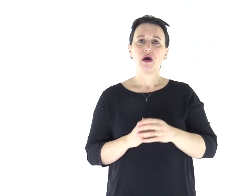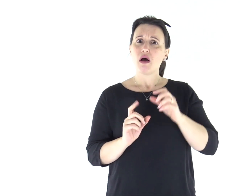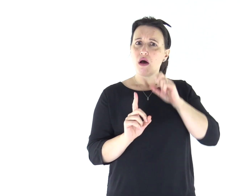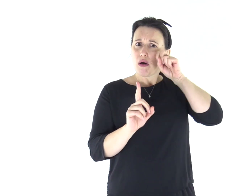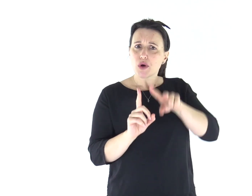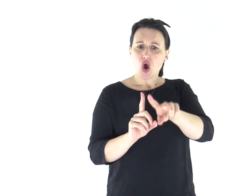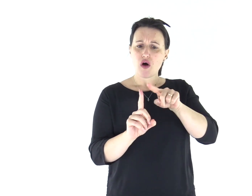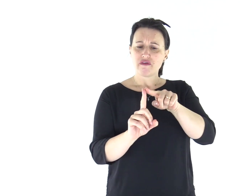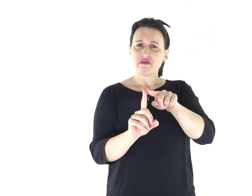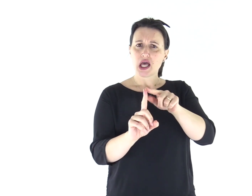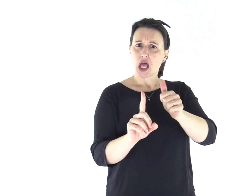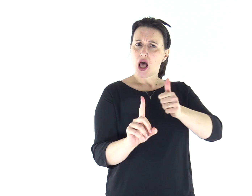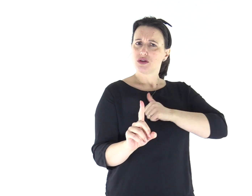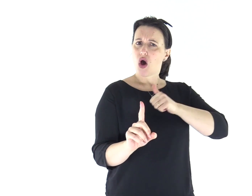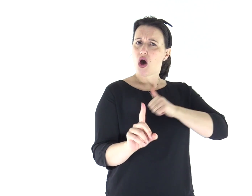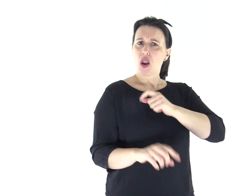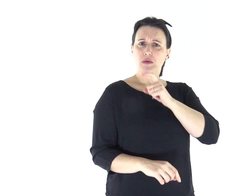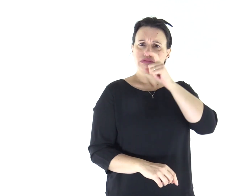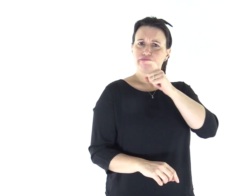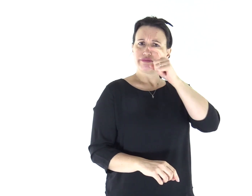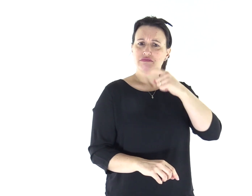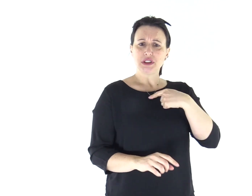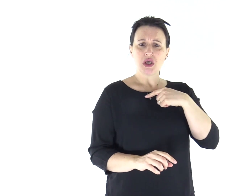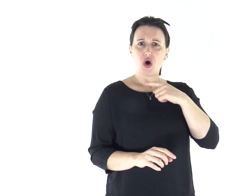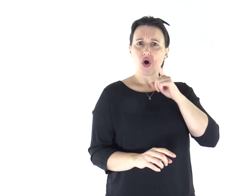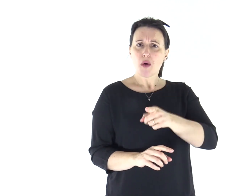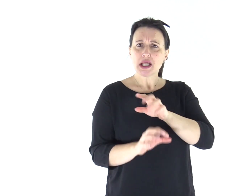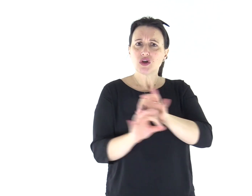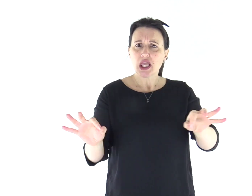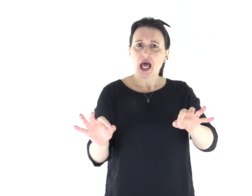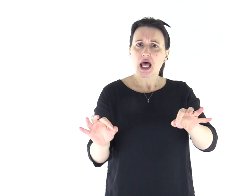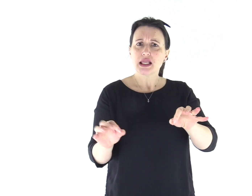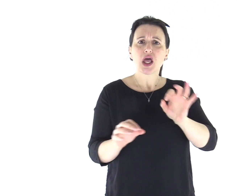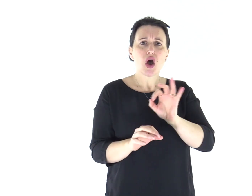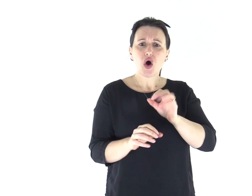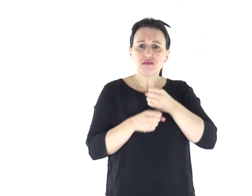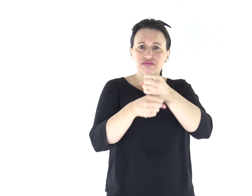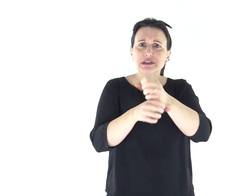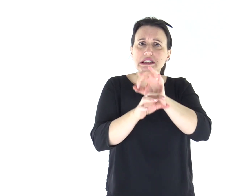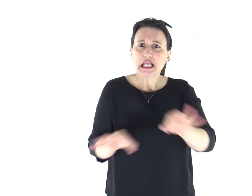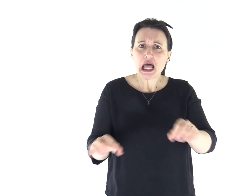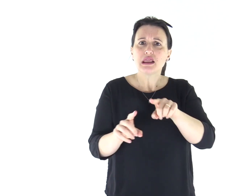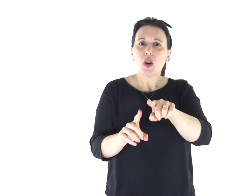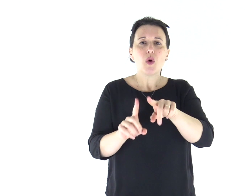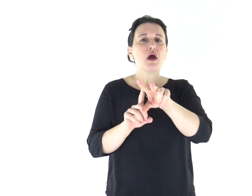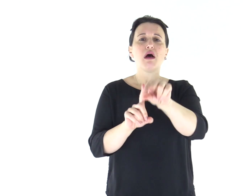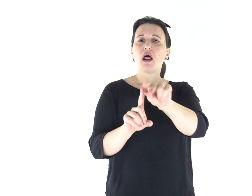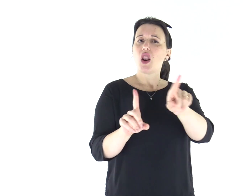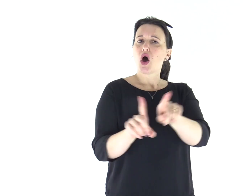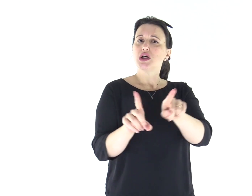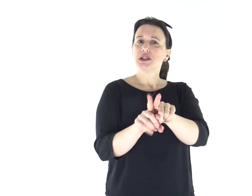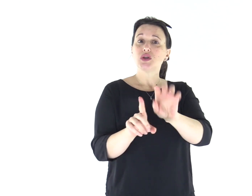Ma il profeta che avrà la presunzione di dire in mio nome una cosa che io non gli ho comandato di dire,